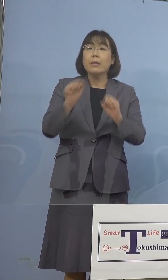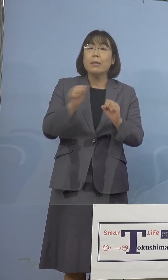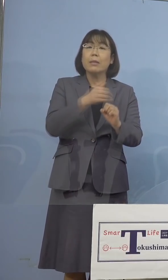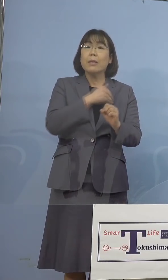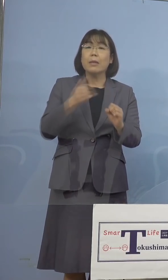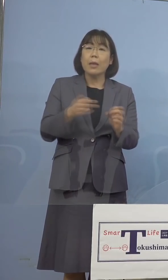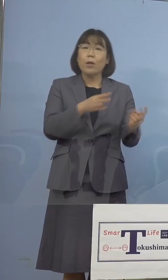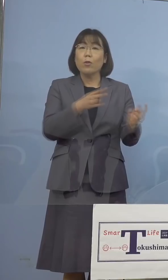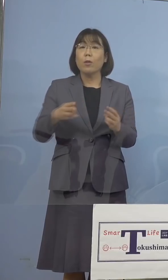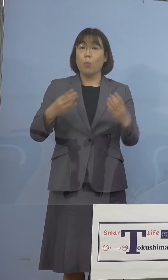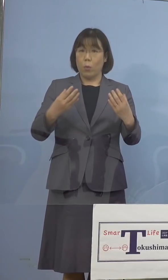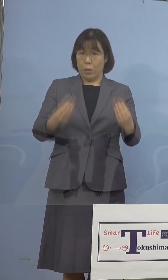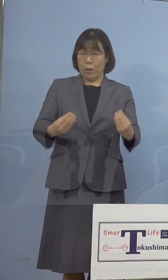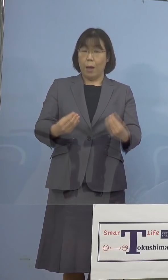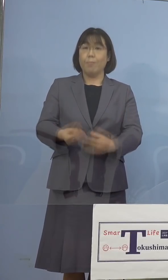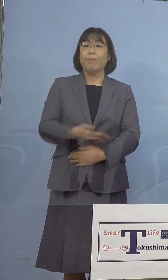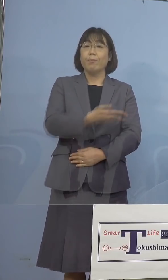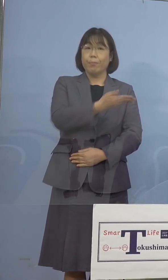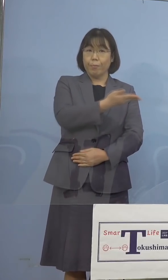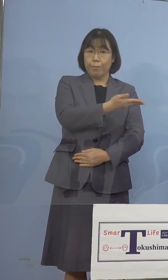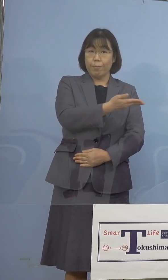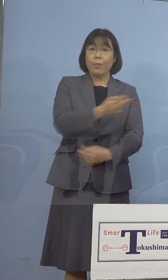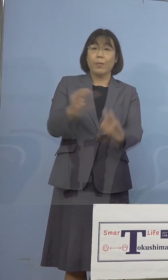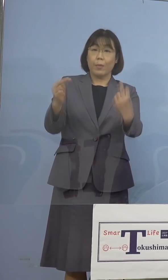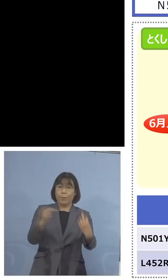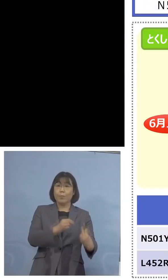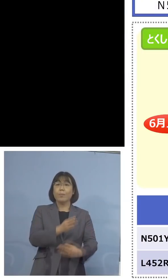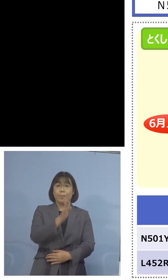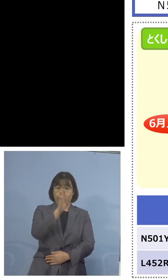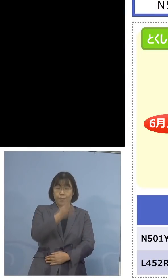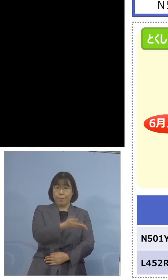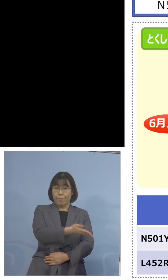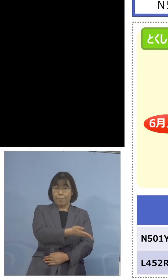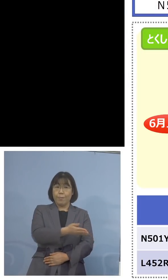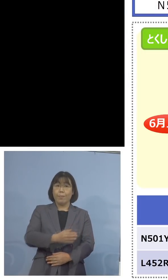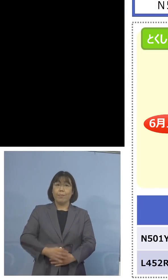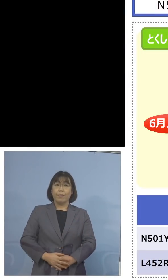ということで こちらをご覧をいただきます